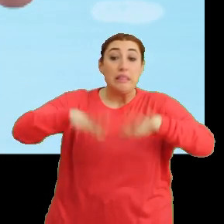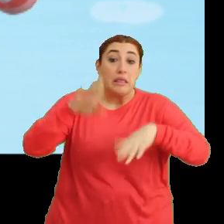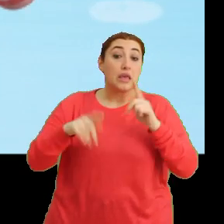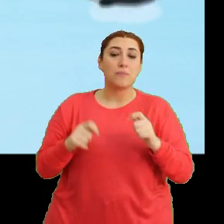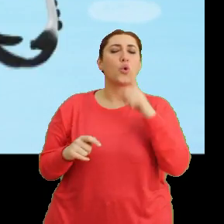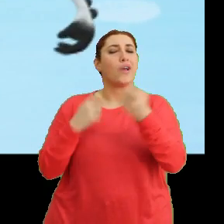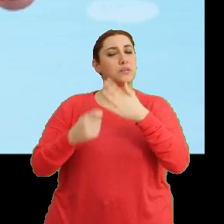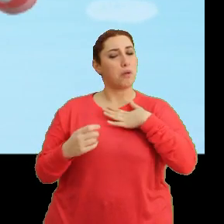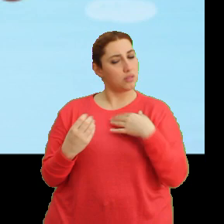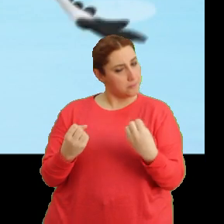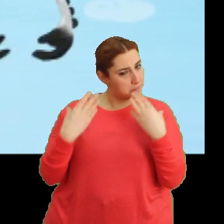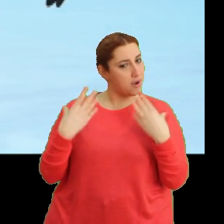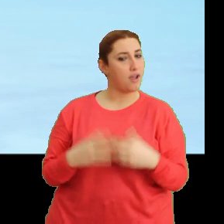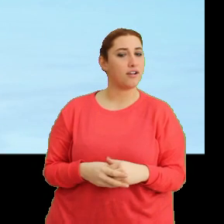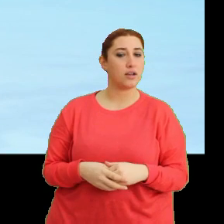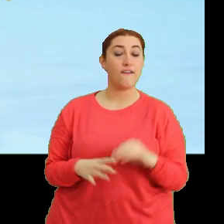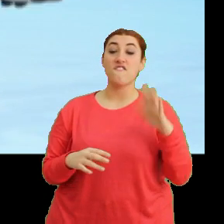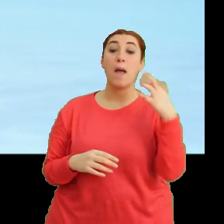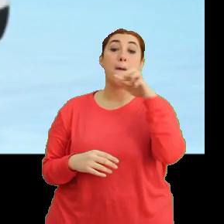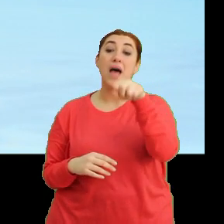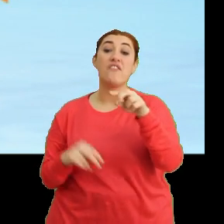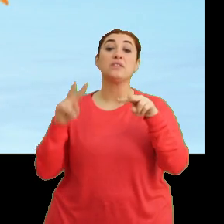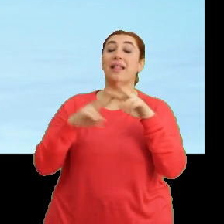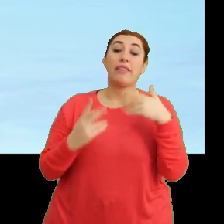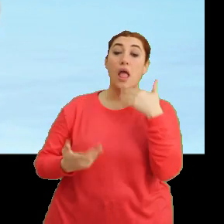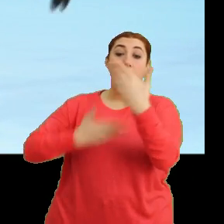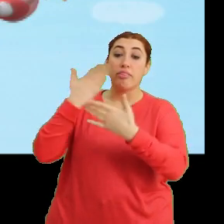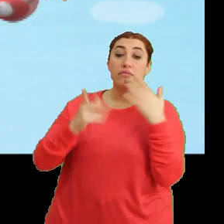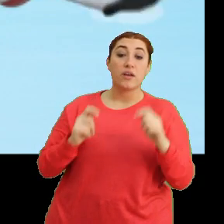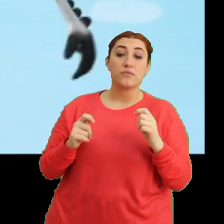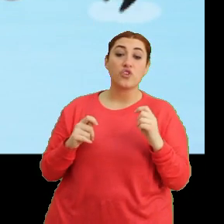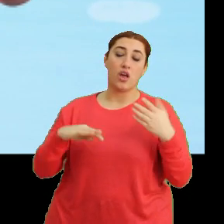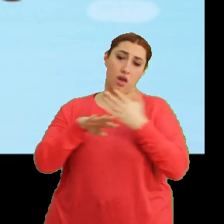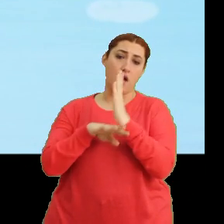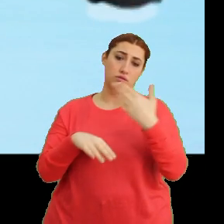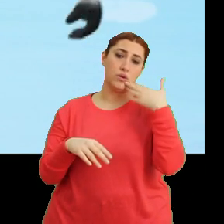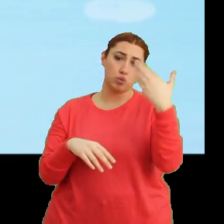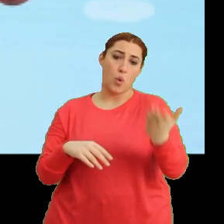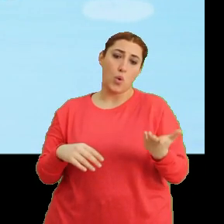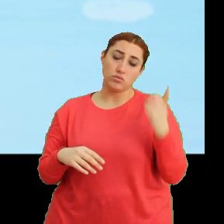O işi sen bana bırak. Ya Pervaz ve Mila'ya ne söyleyeceğiz? Gerçeği tabii ki. Tak tak.